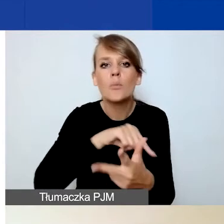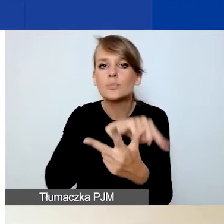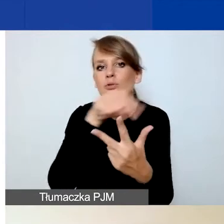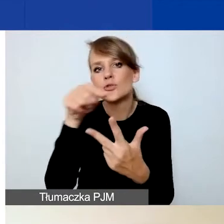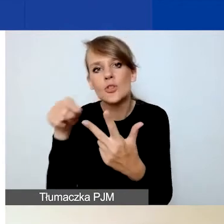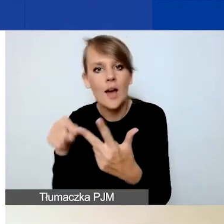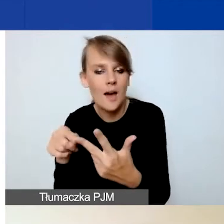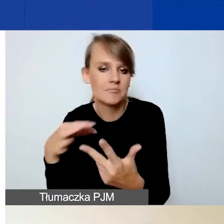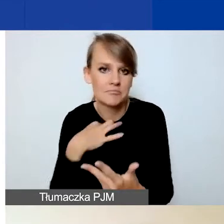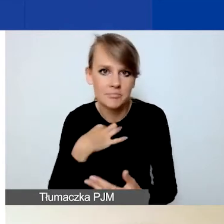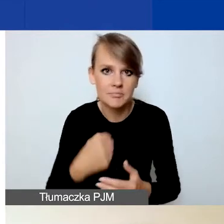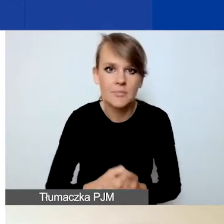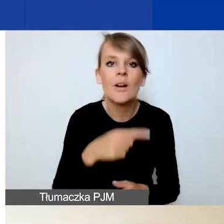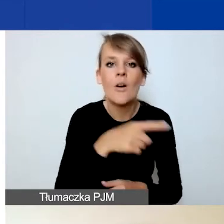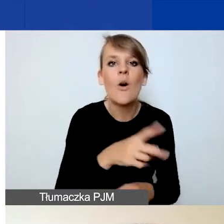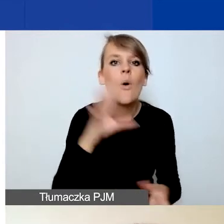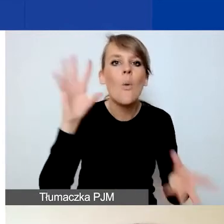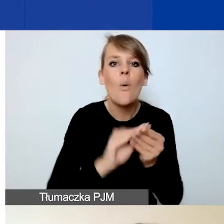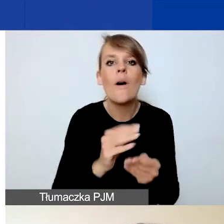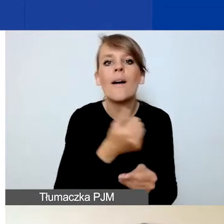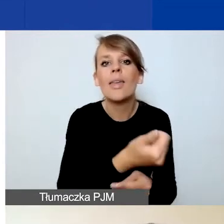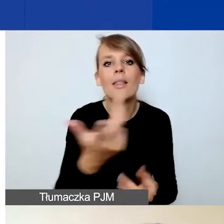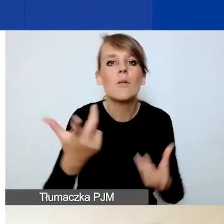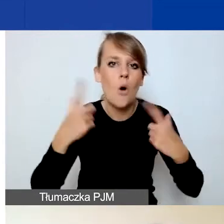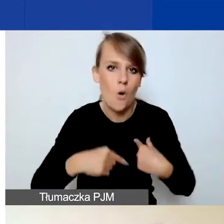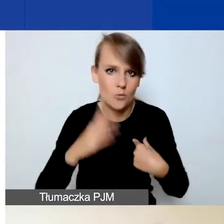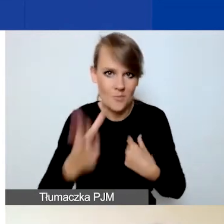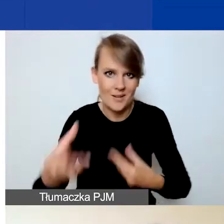I jest to łączna liczba osób, które zaangażujecie w swoje działania.